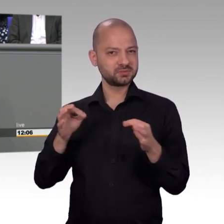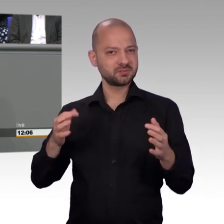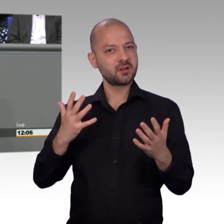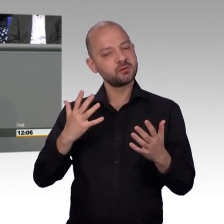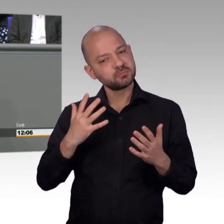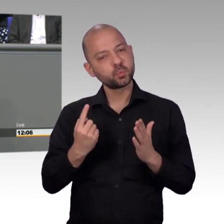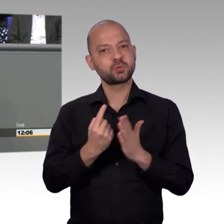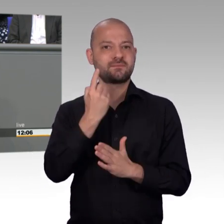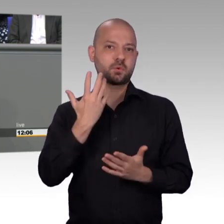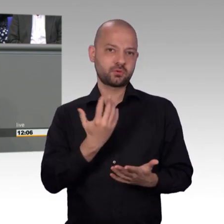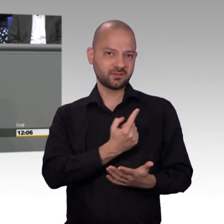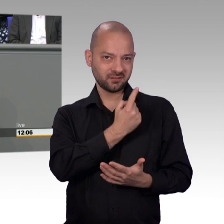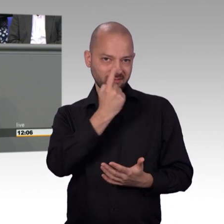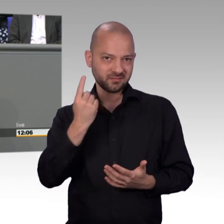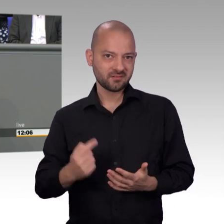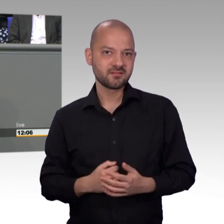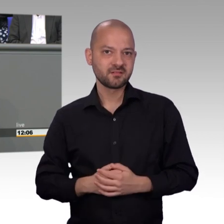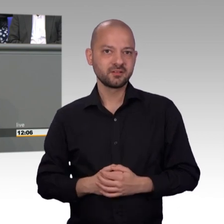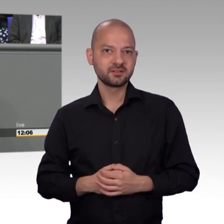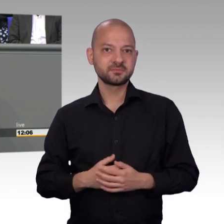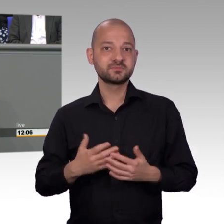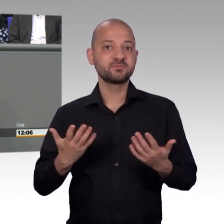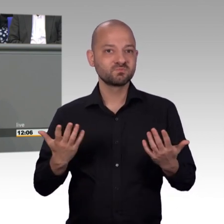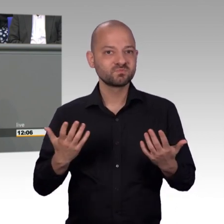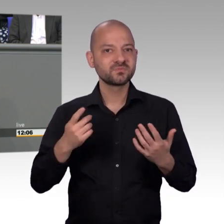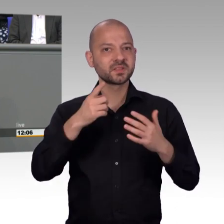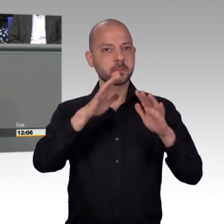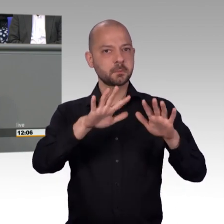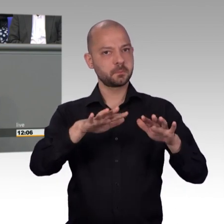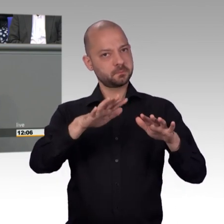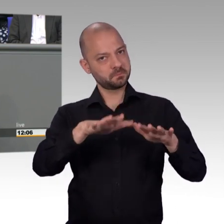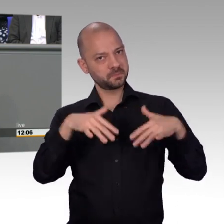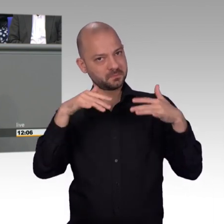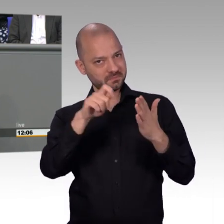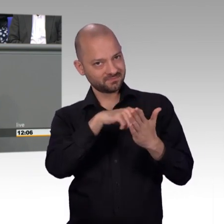gegründet worden sind. Neben dem Hauptausschuss, neben dem Geschäftsordnungsausschuss wurde der Petitionsausschuss